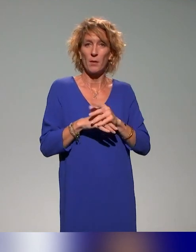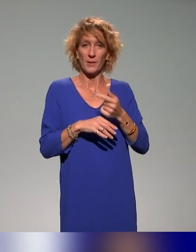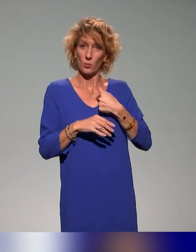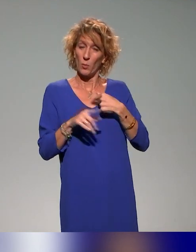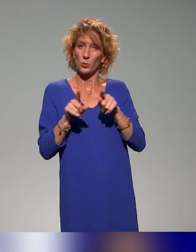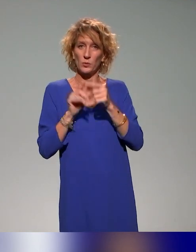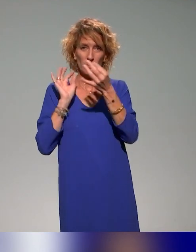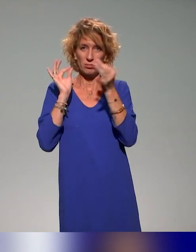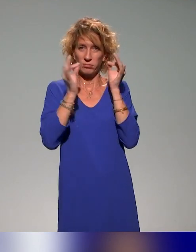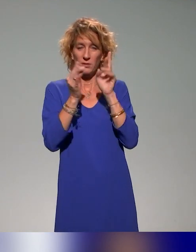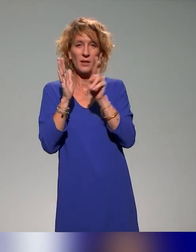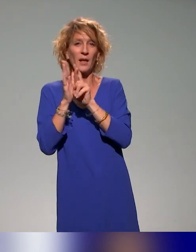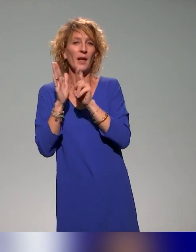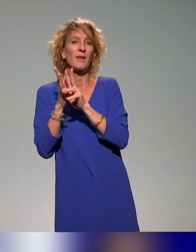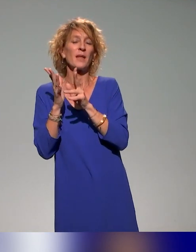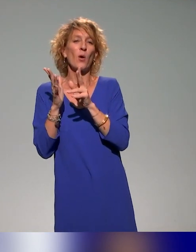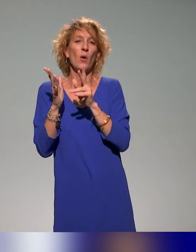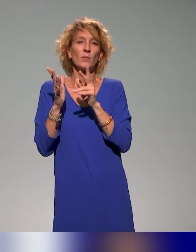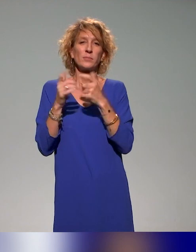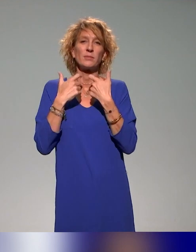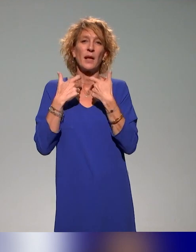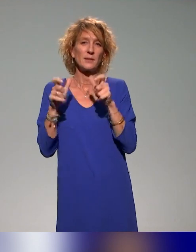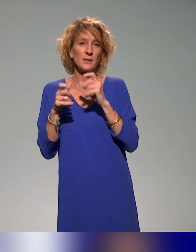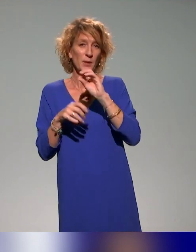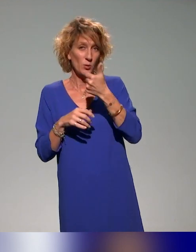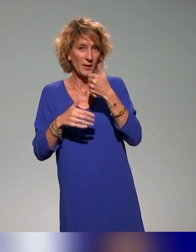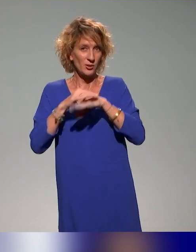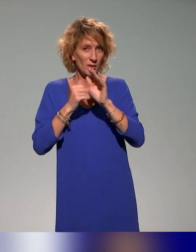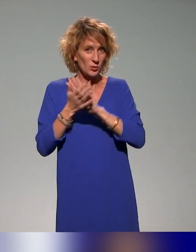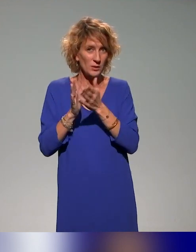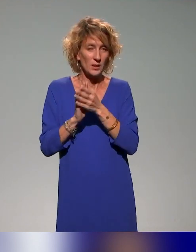à l'accessibilité numérique au sein de l'association et comme je leur dis toujours, ce n'est pas un métier de plus